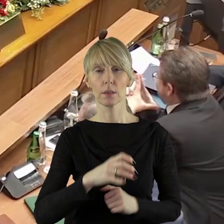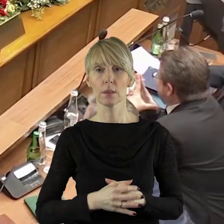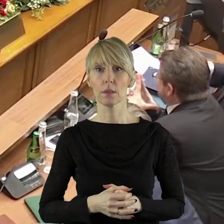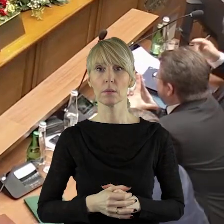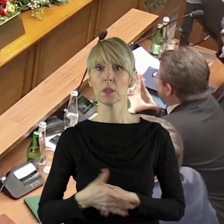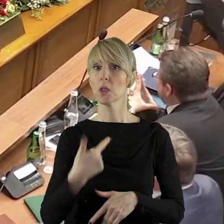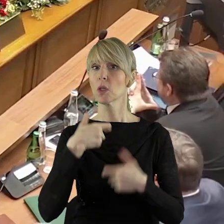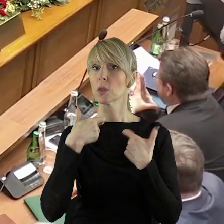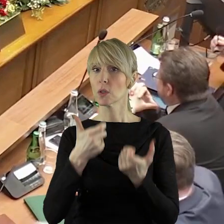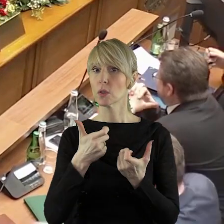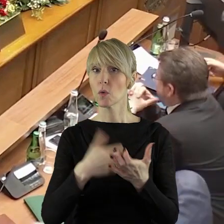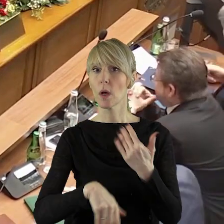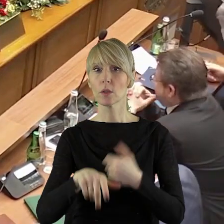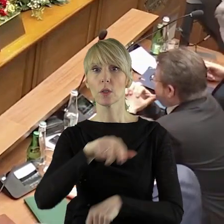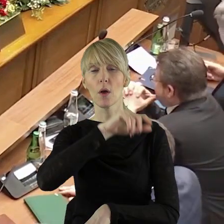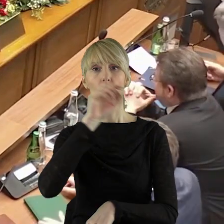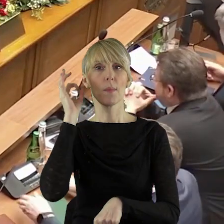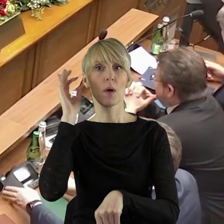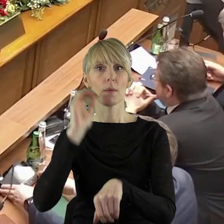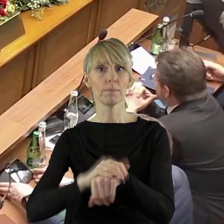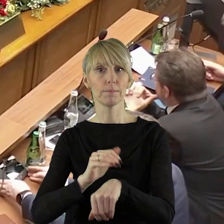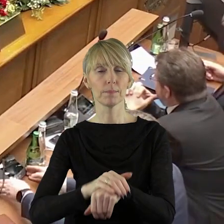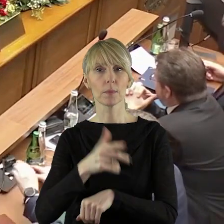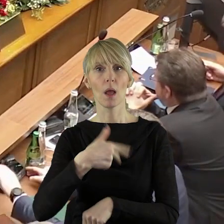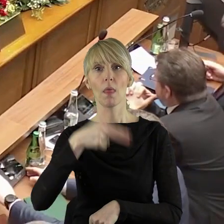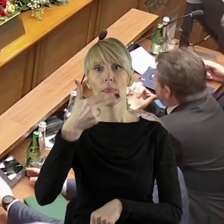W imieniu klubu zgłaszam koleżankę Elżbietę Nawrocką.